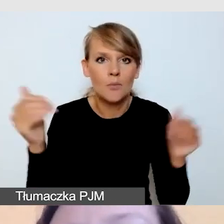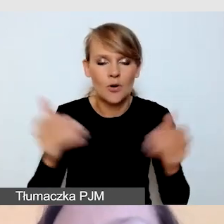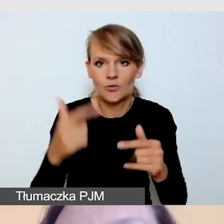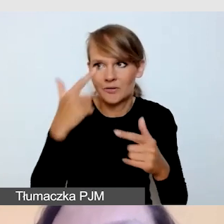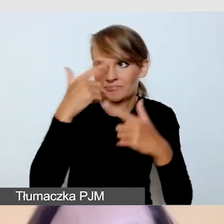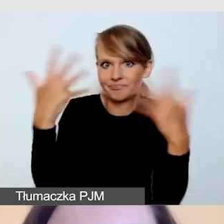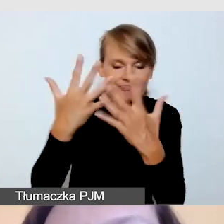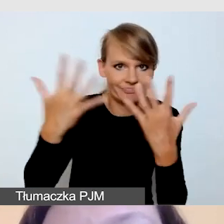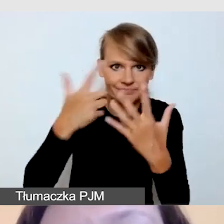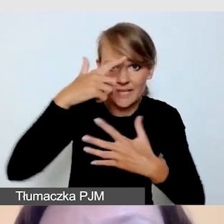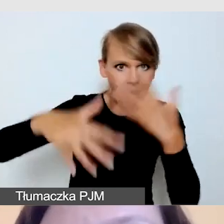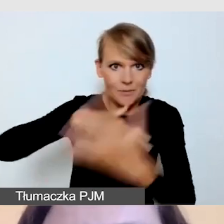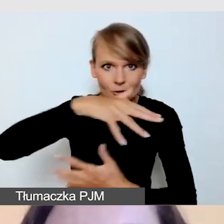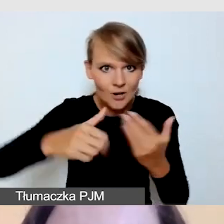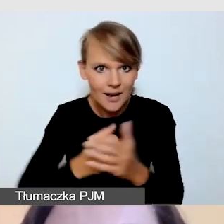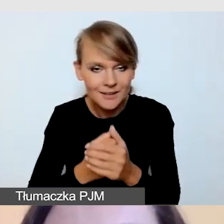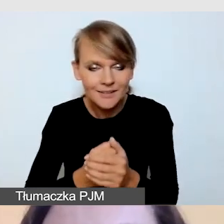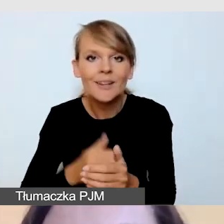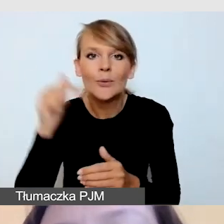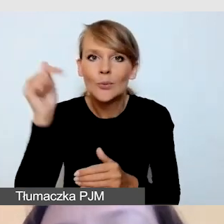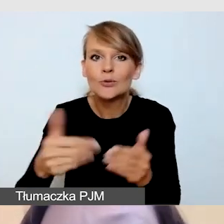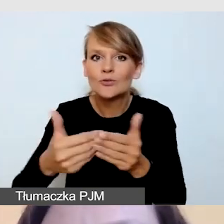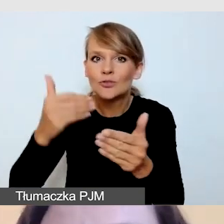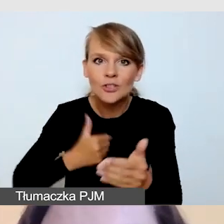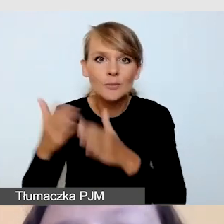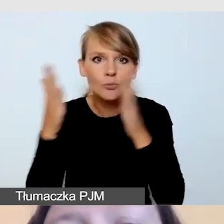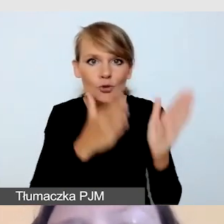więc przygotowujemy się na tę sytuację zawczasu.